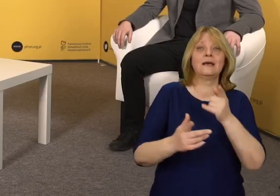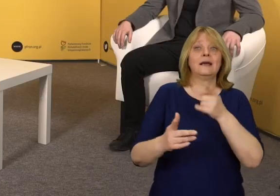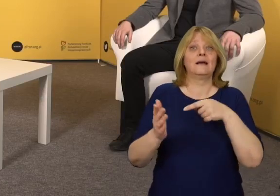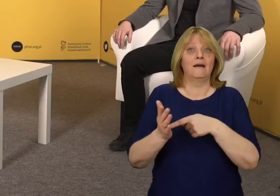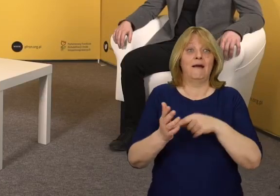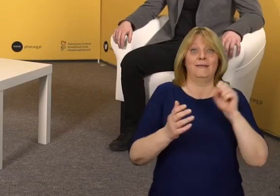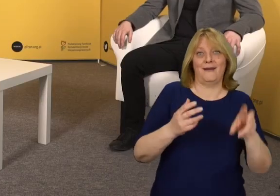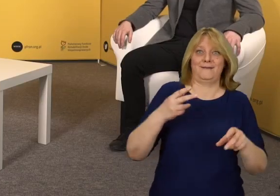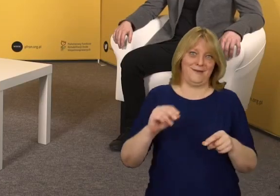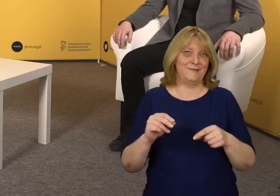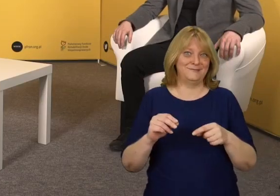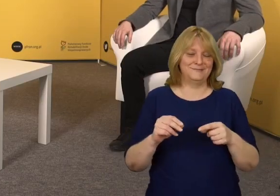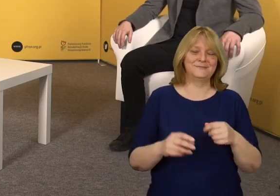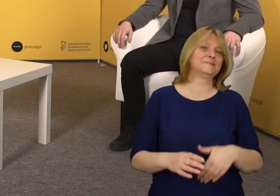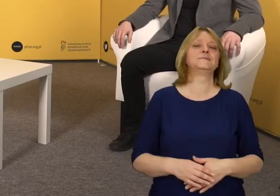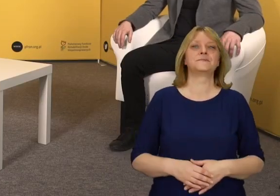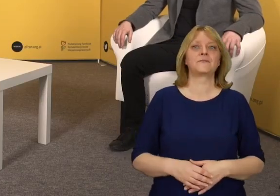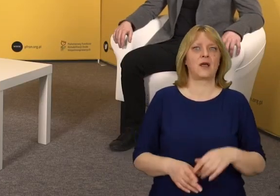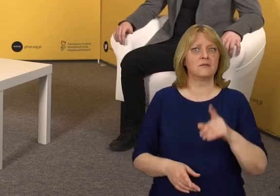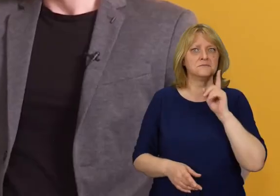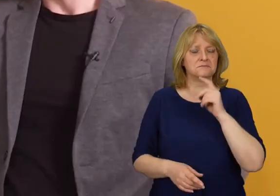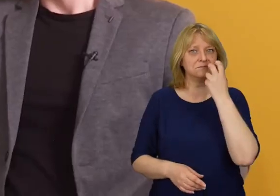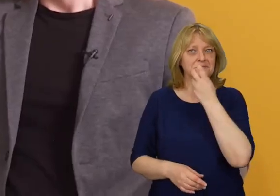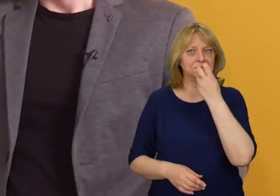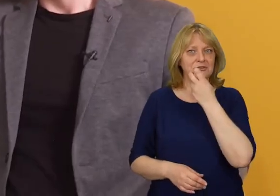Dlatego tak€ i nie. To bardzo ciekawe.